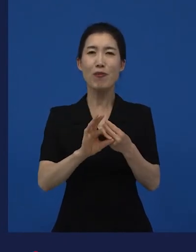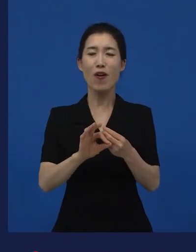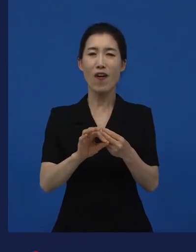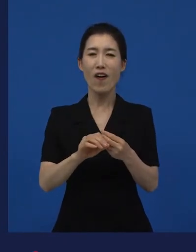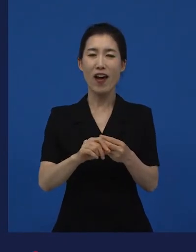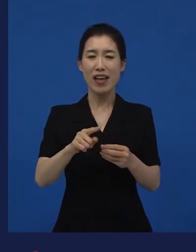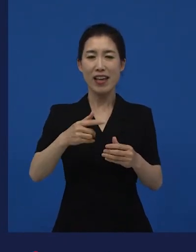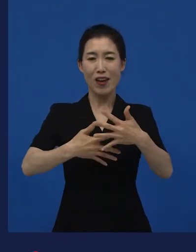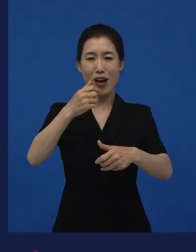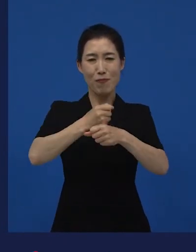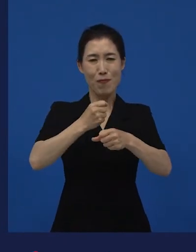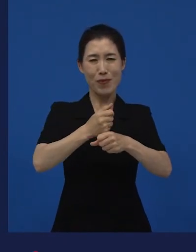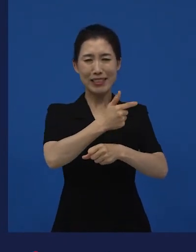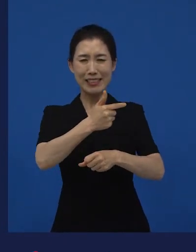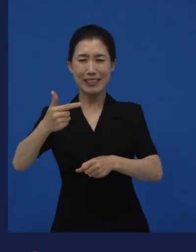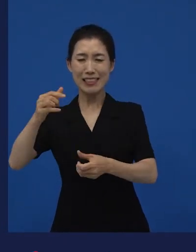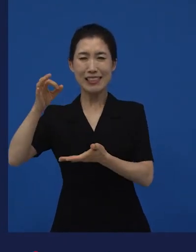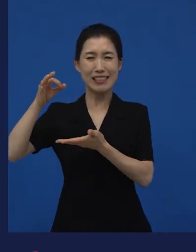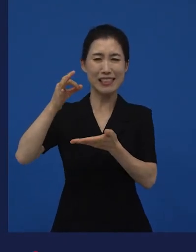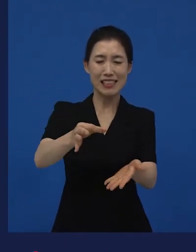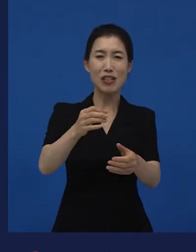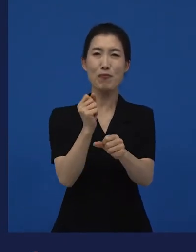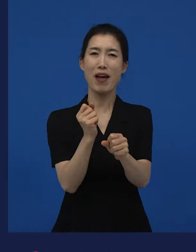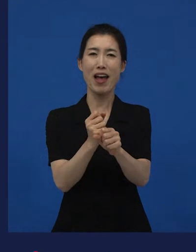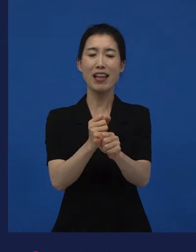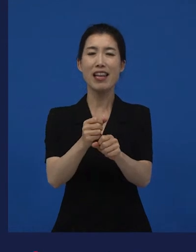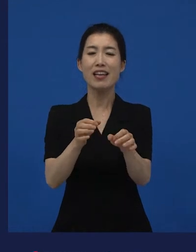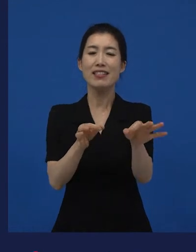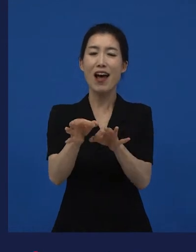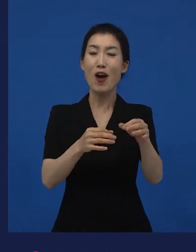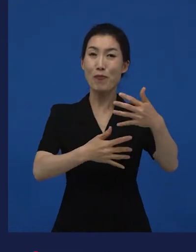대규모의 제작비가 투여된 상업영화 하고는 달리